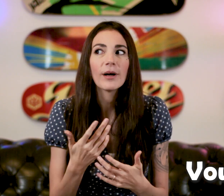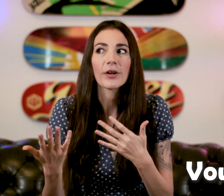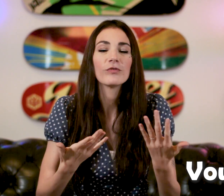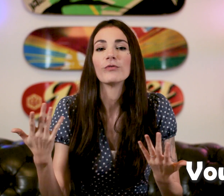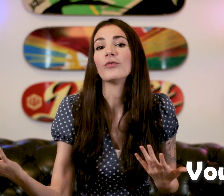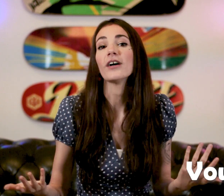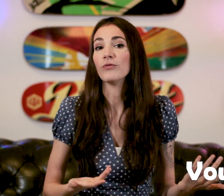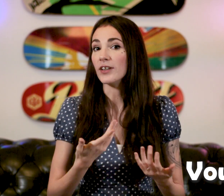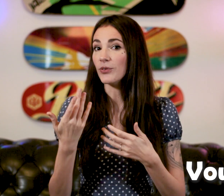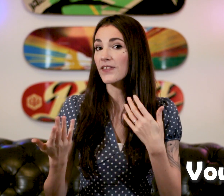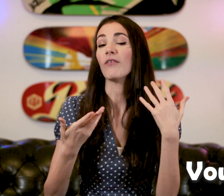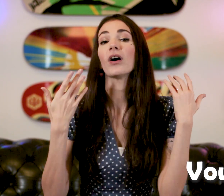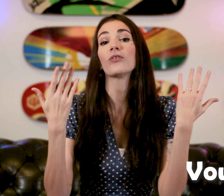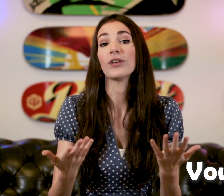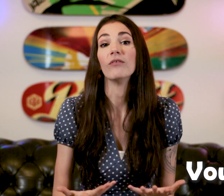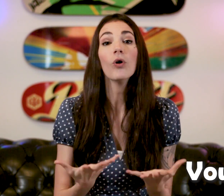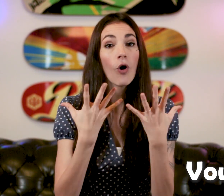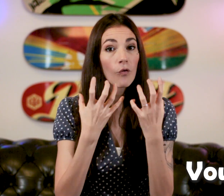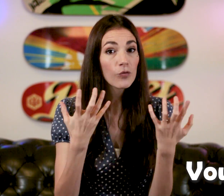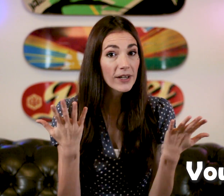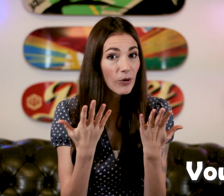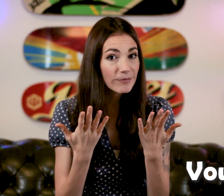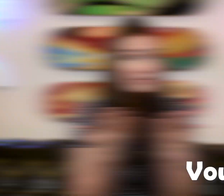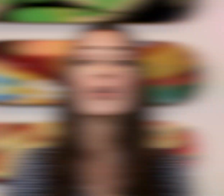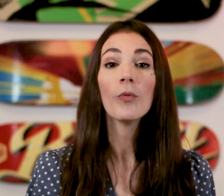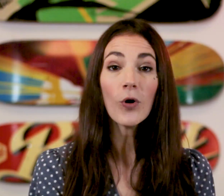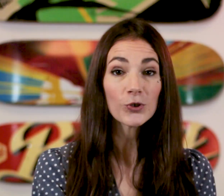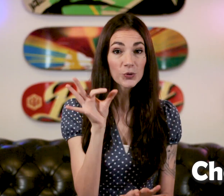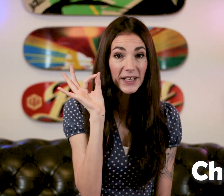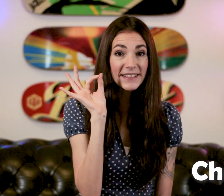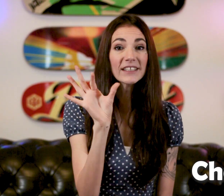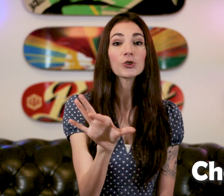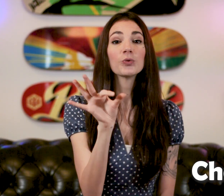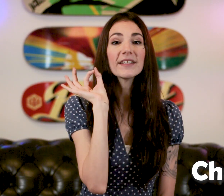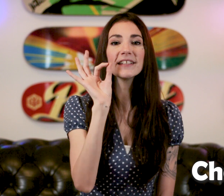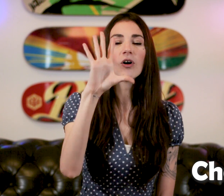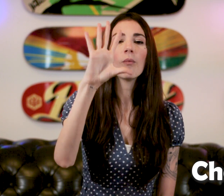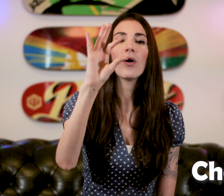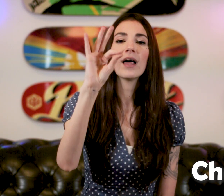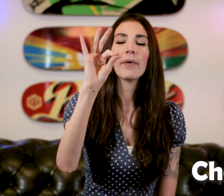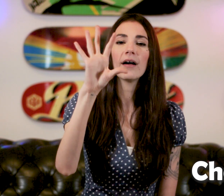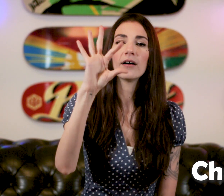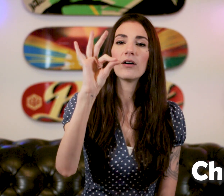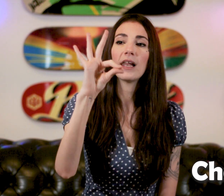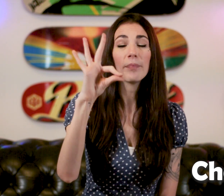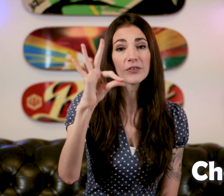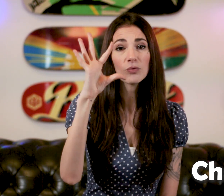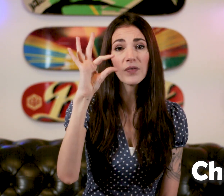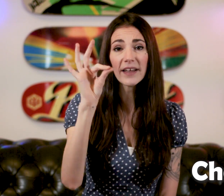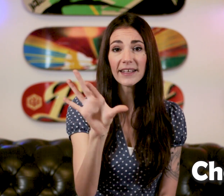Elle va bien venir vous voir et vous avez bien besoin de savoir ce qu'elle veut "Vous voulez quoi?" Le mot "Choisir" "Choisir", On prend la pince ouverte